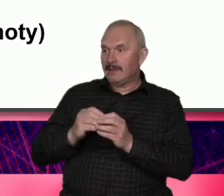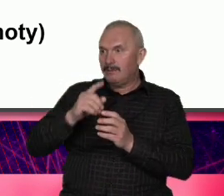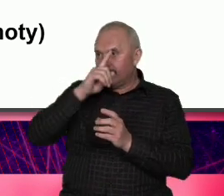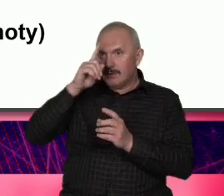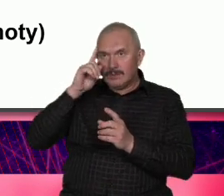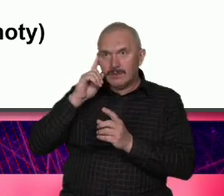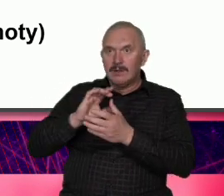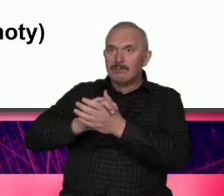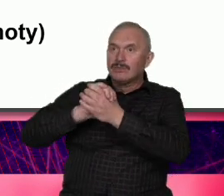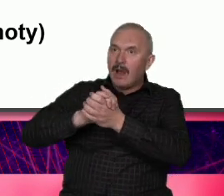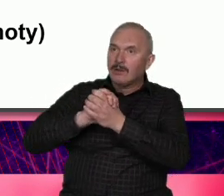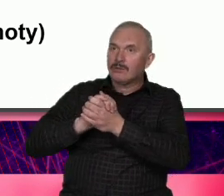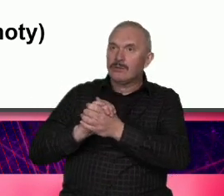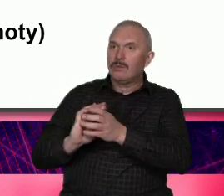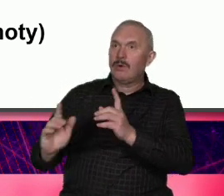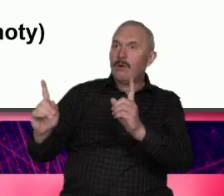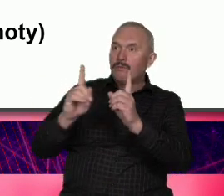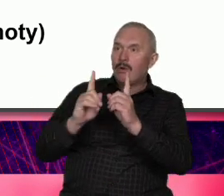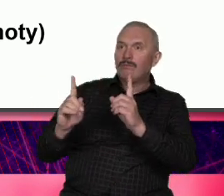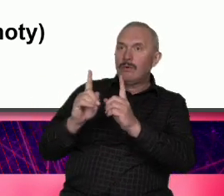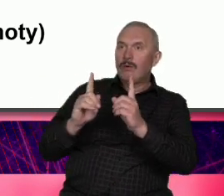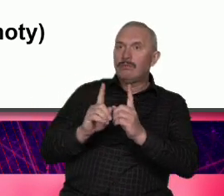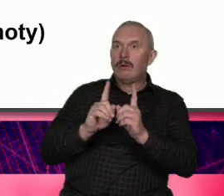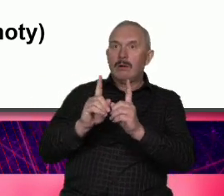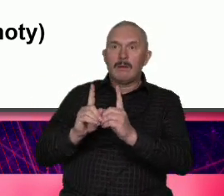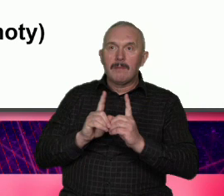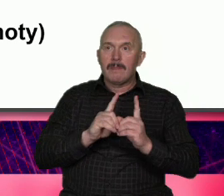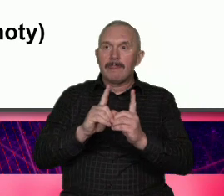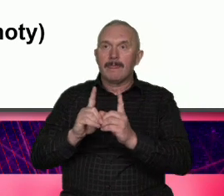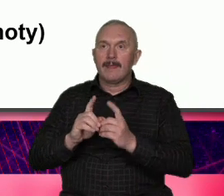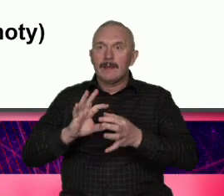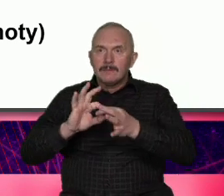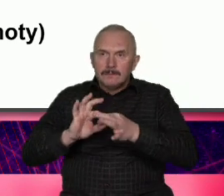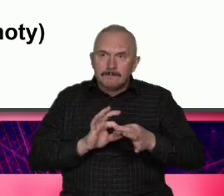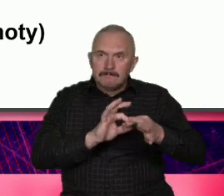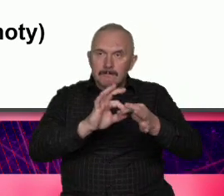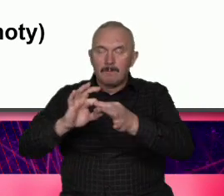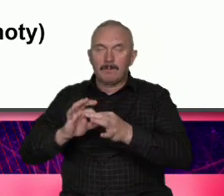czyli sukces wspólnoty i siłą Warszawy jest to że w zasadzie i w tym pierwszym